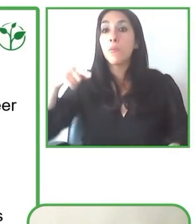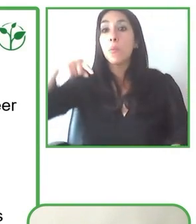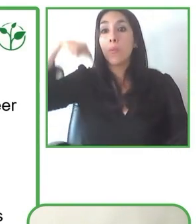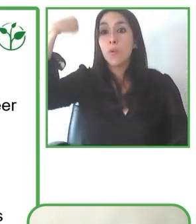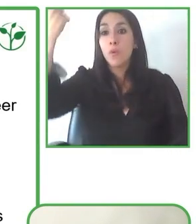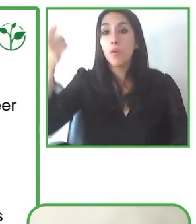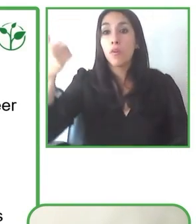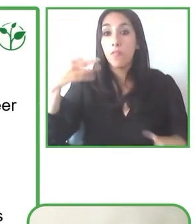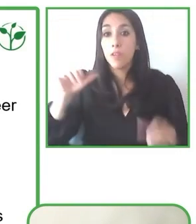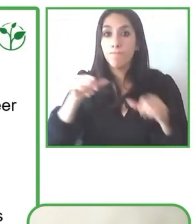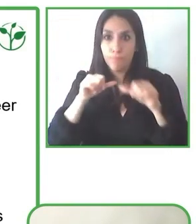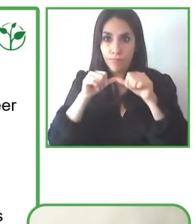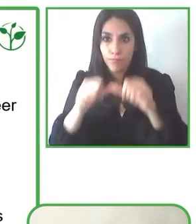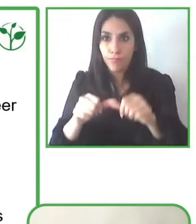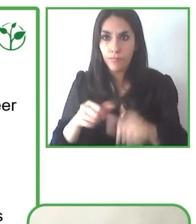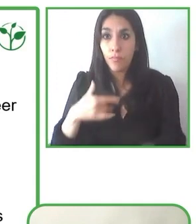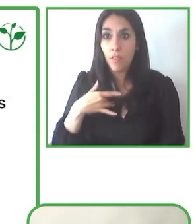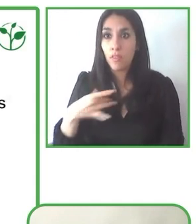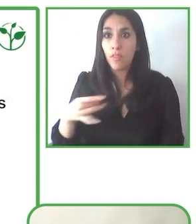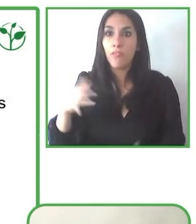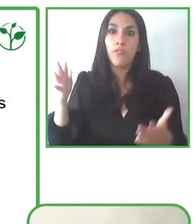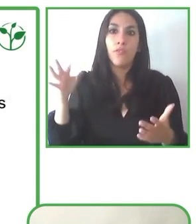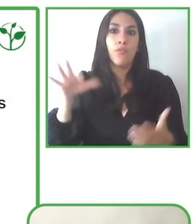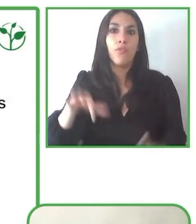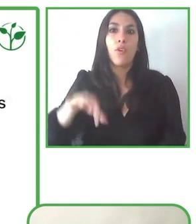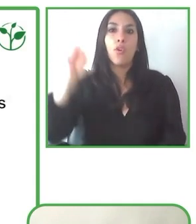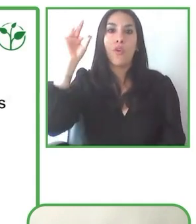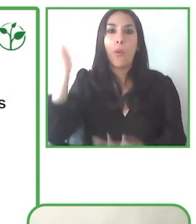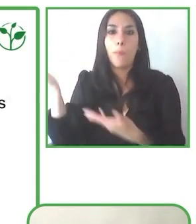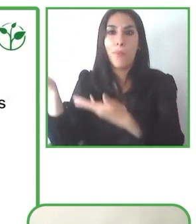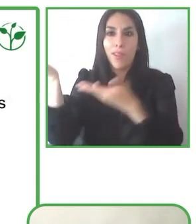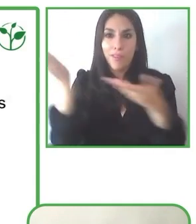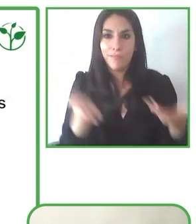globo, en los mapas, y nada me podía parar de hacer esas cosas.